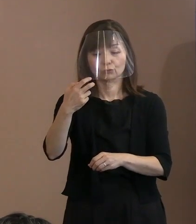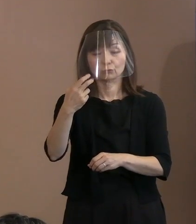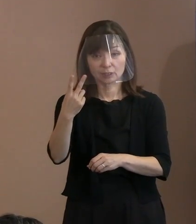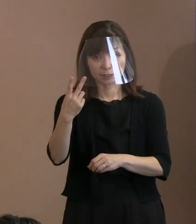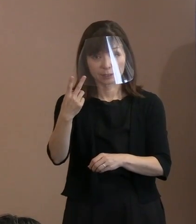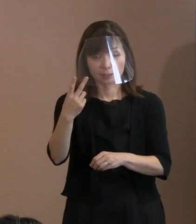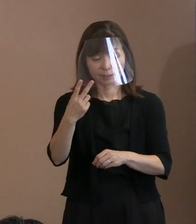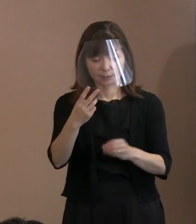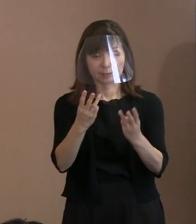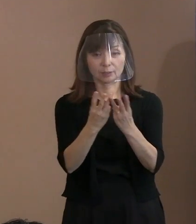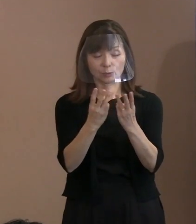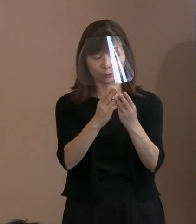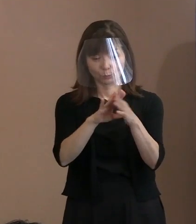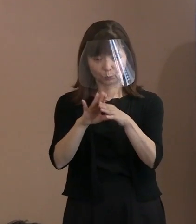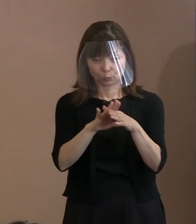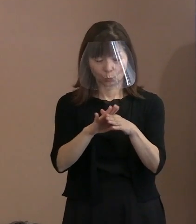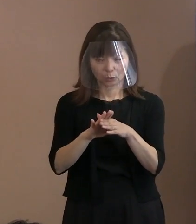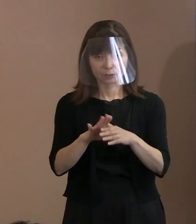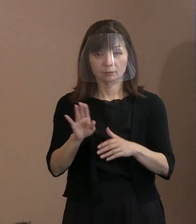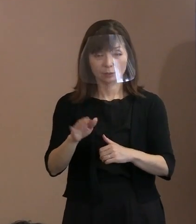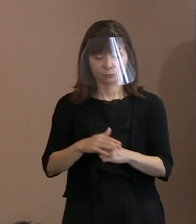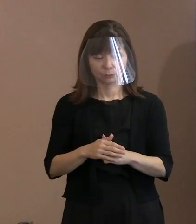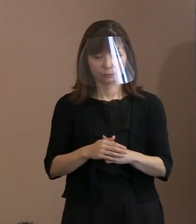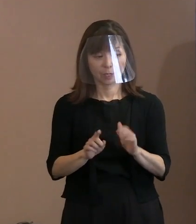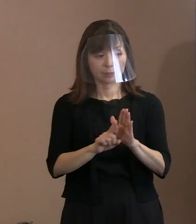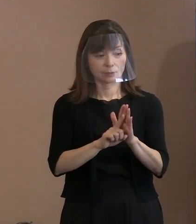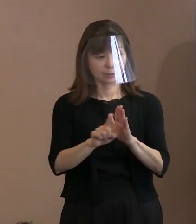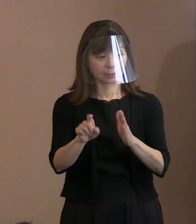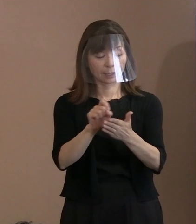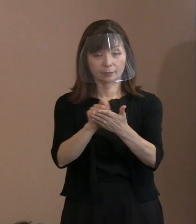で､ずっと宣言を書いていますけれども､